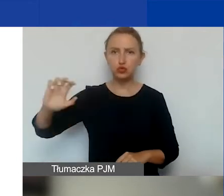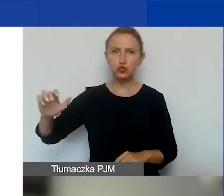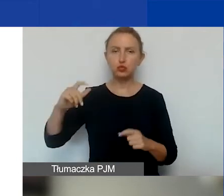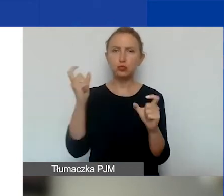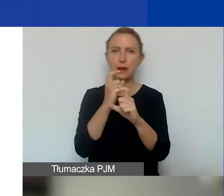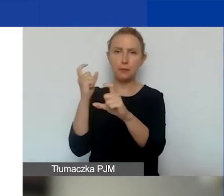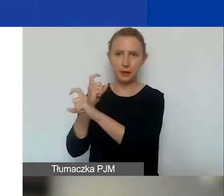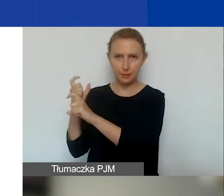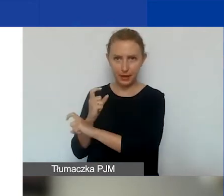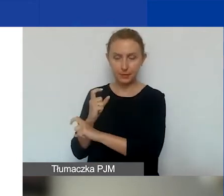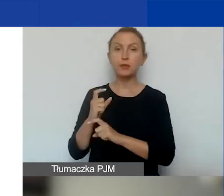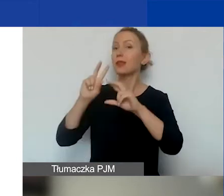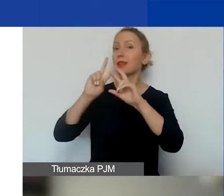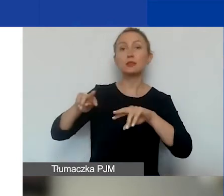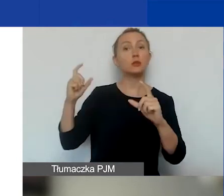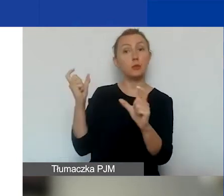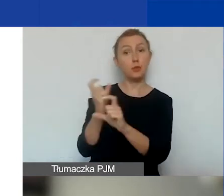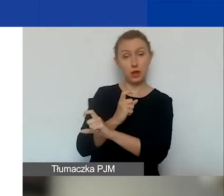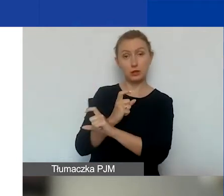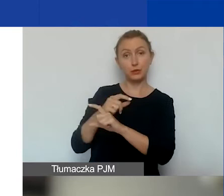tj. pozostałych Państw-Beneficjentów funduszy EOG.